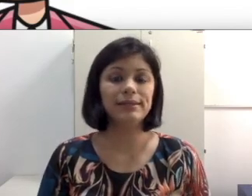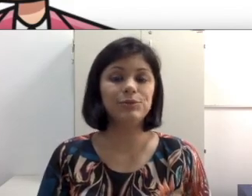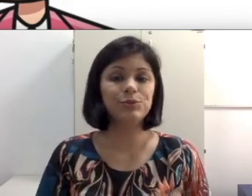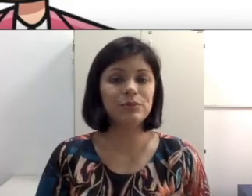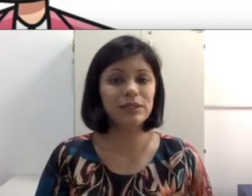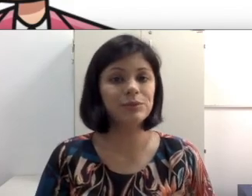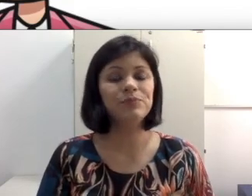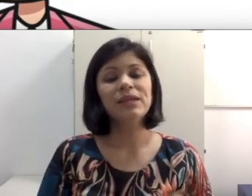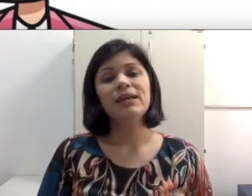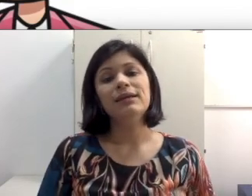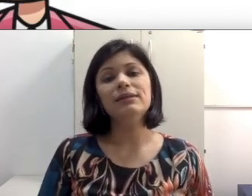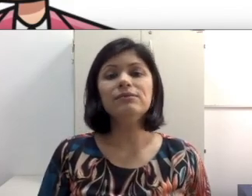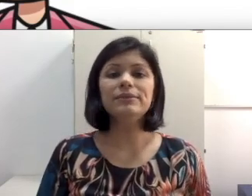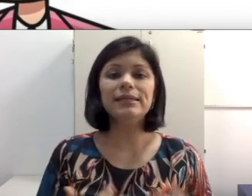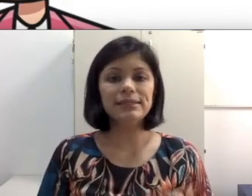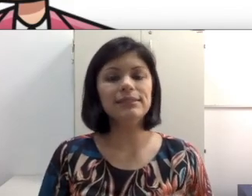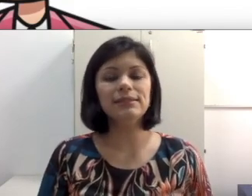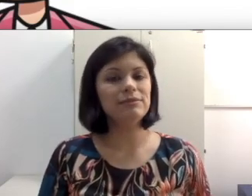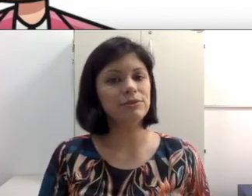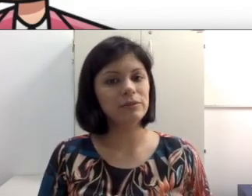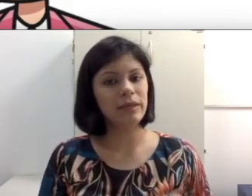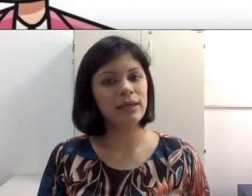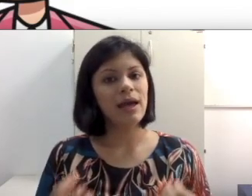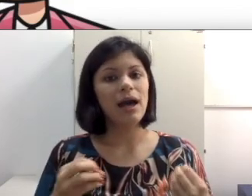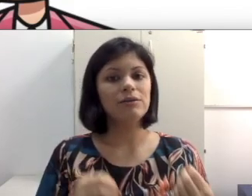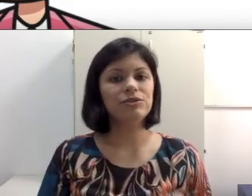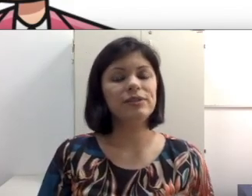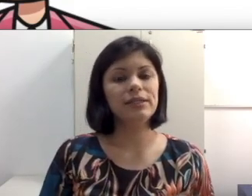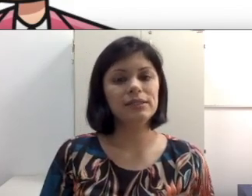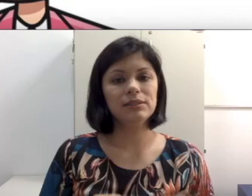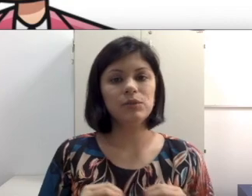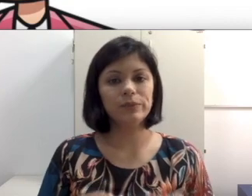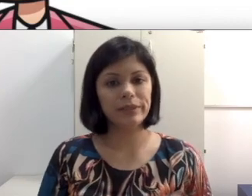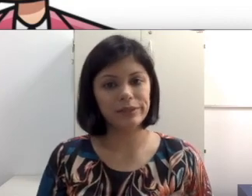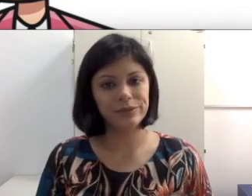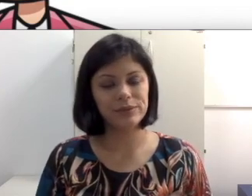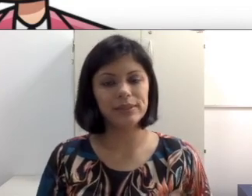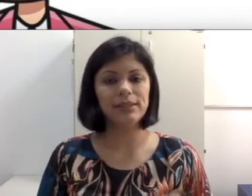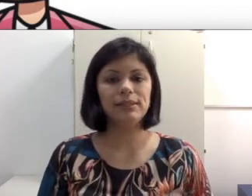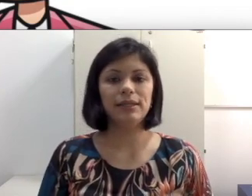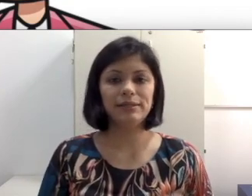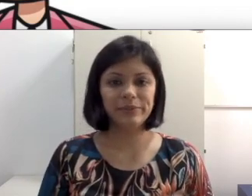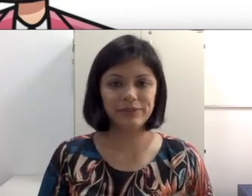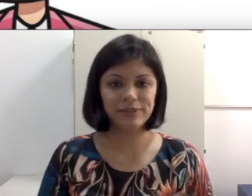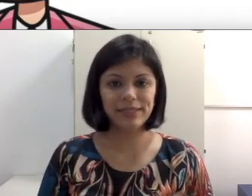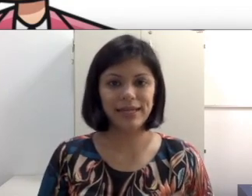está se enturmando. Então tem que ser sensível também aos diferentes contextos e especificidade